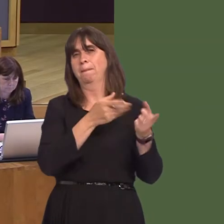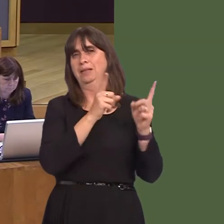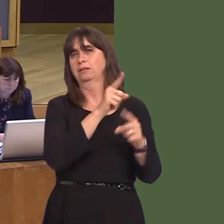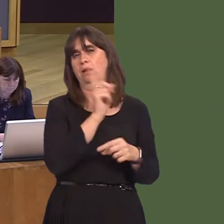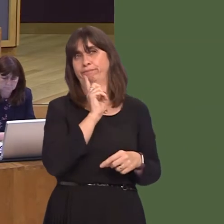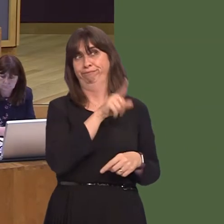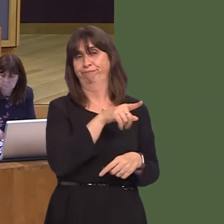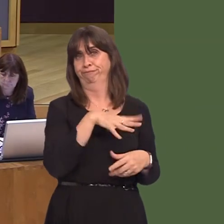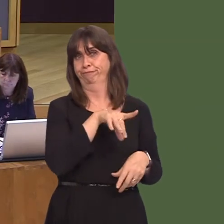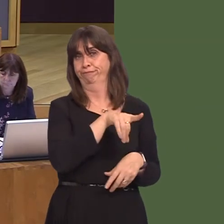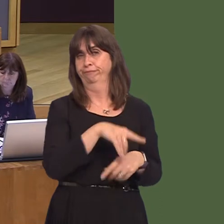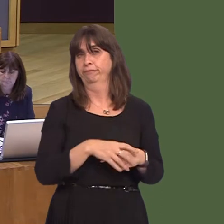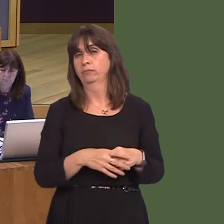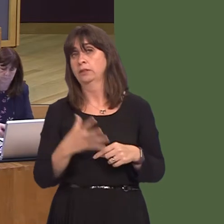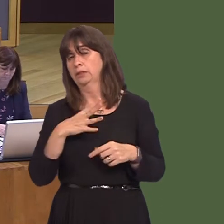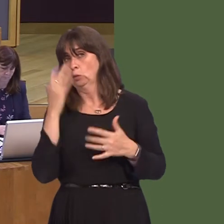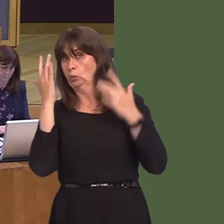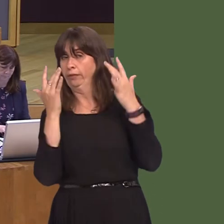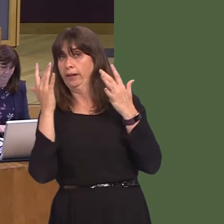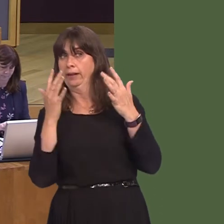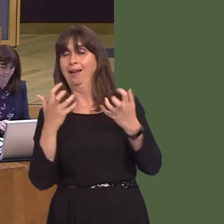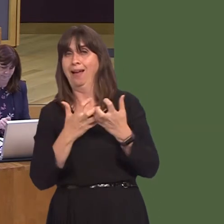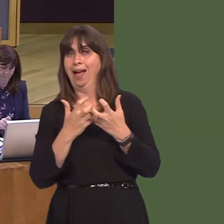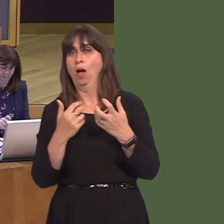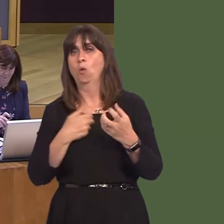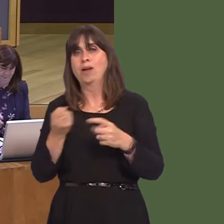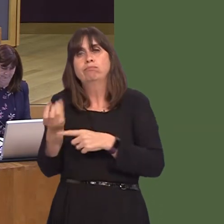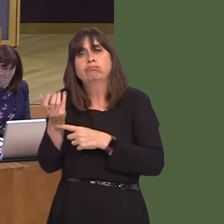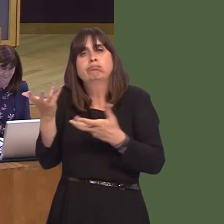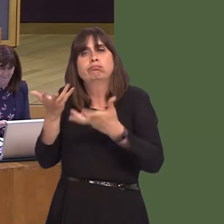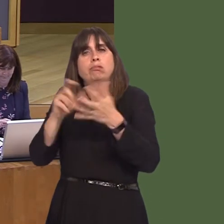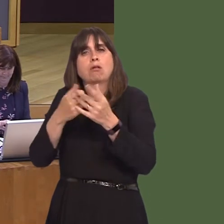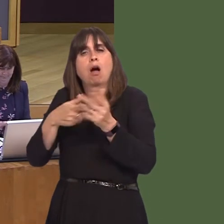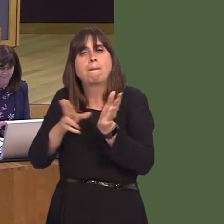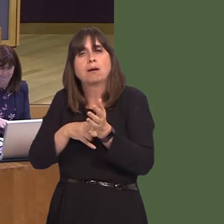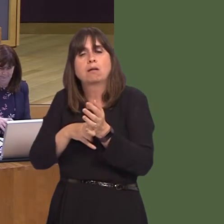we need to do is to look at ways of reducing the carbon footprint of energy generation,